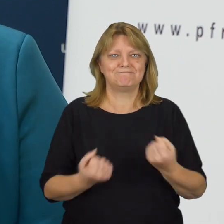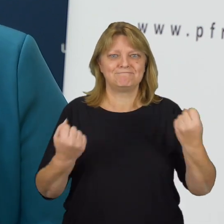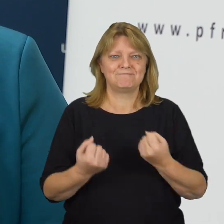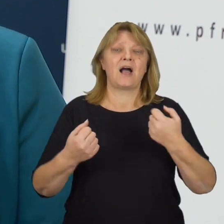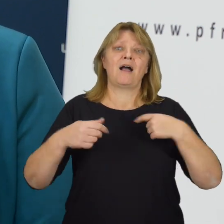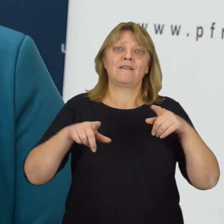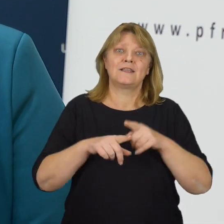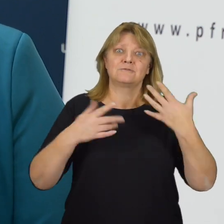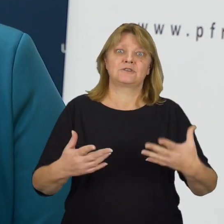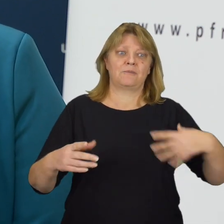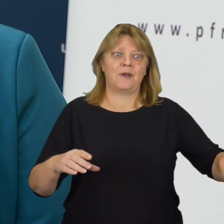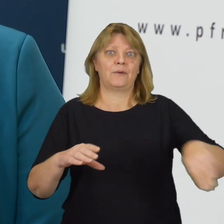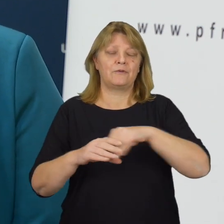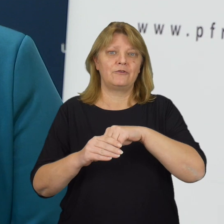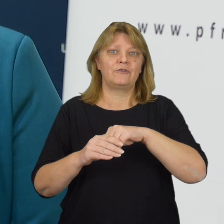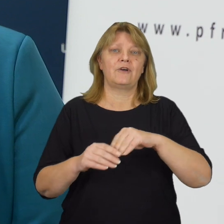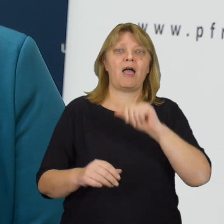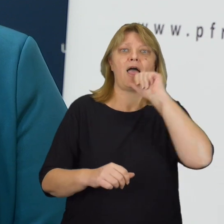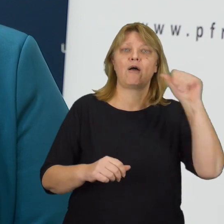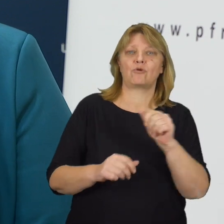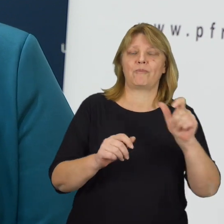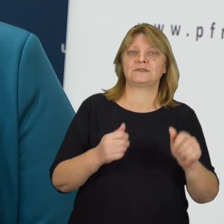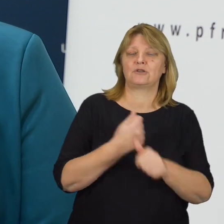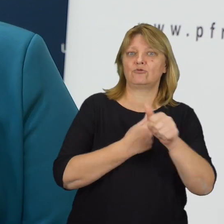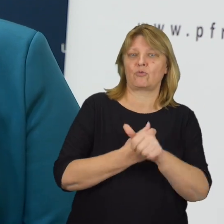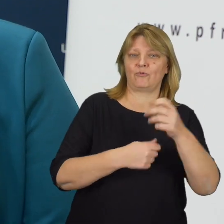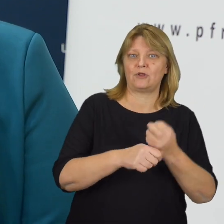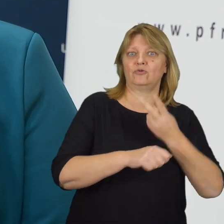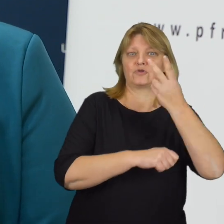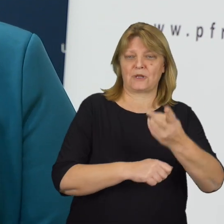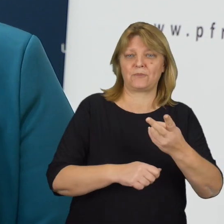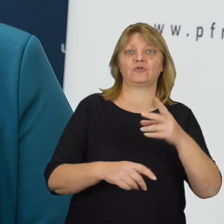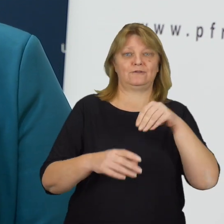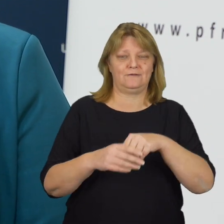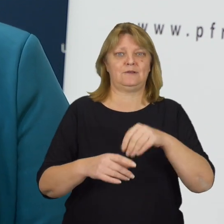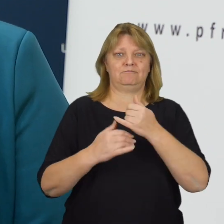Przed nami również wdrożenie europejskiego aktu o dostępności niektórych produktów i usług.